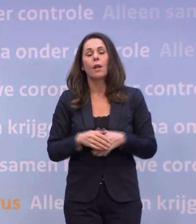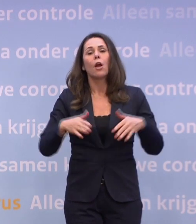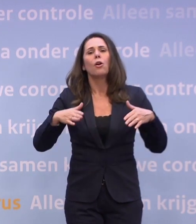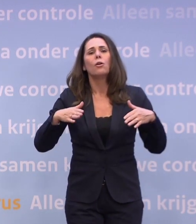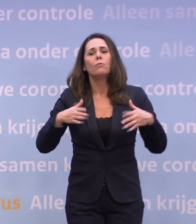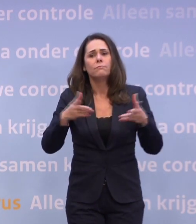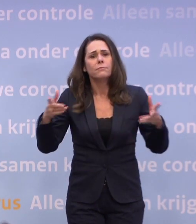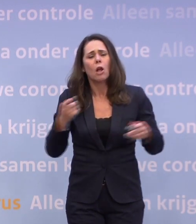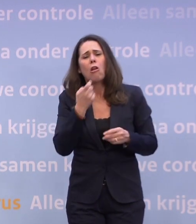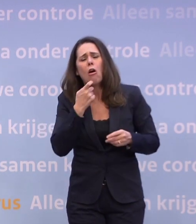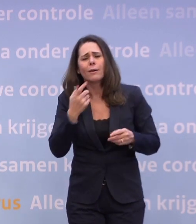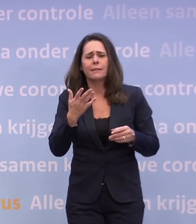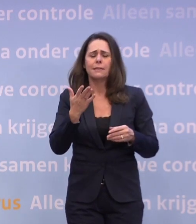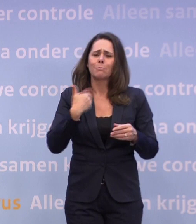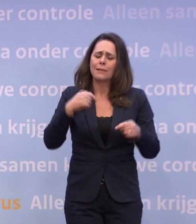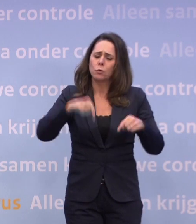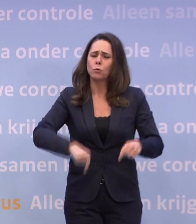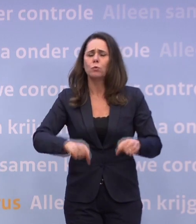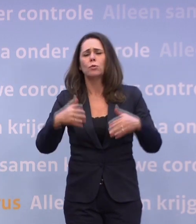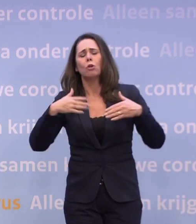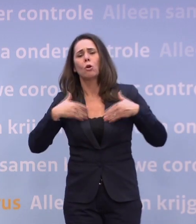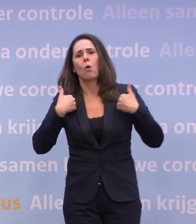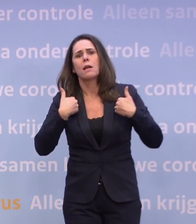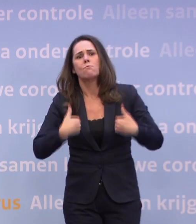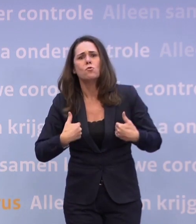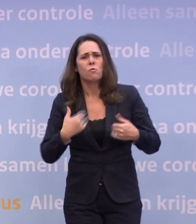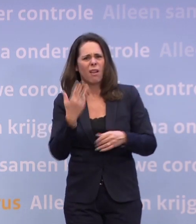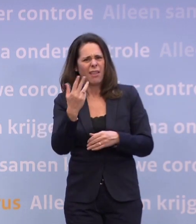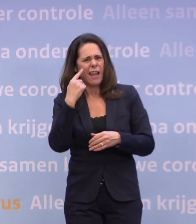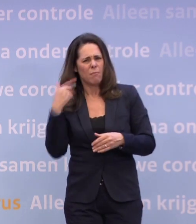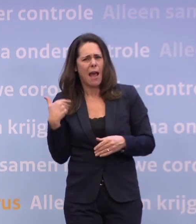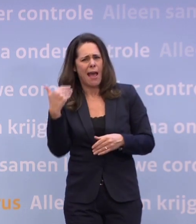...na negen maanden toeneemt. Dat voelen we allemaal.